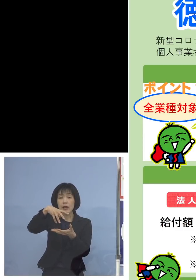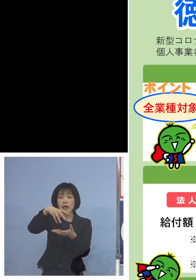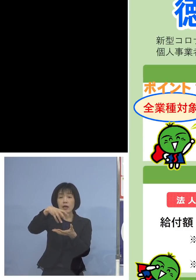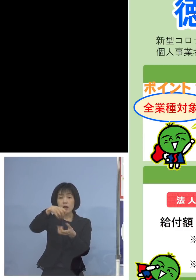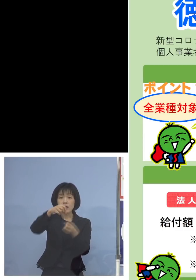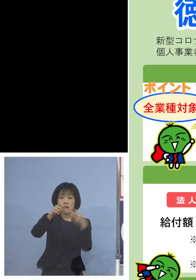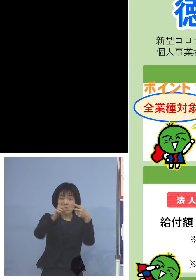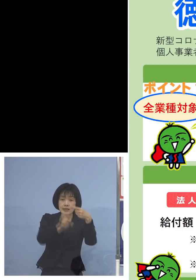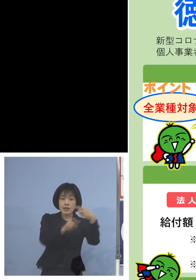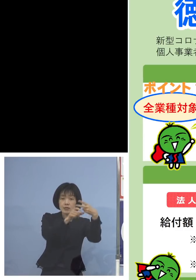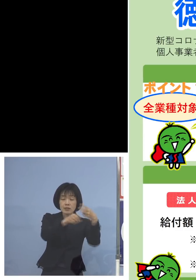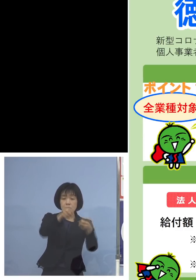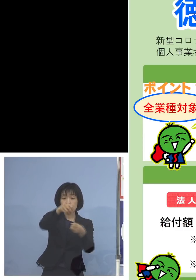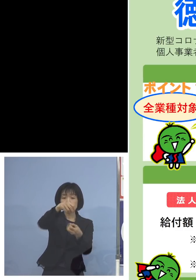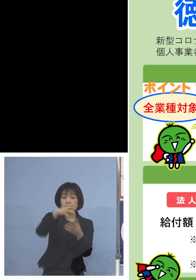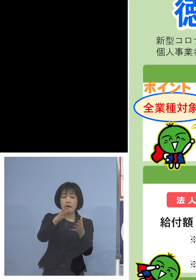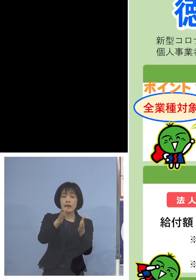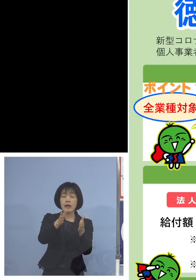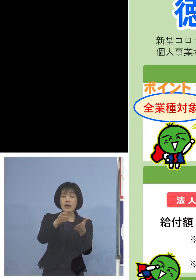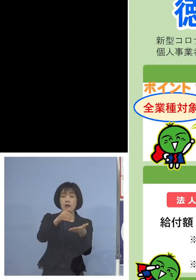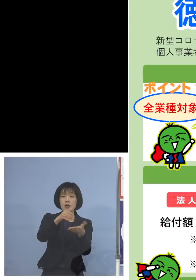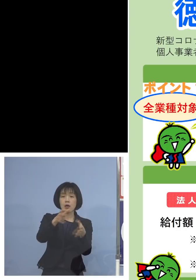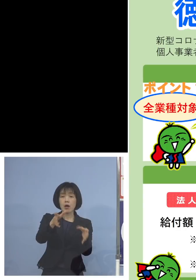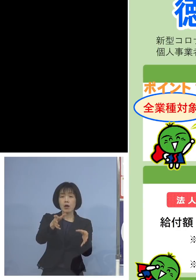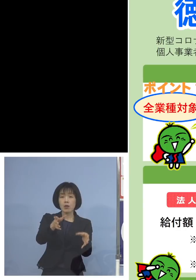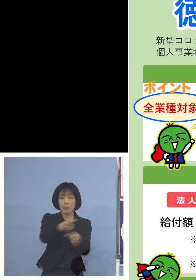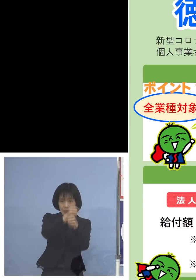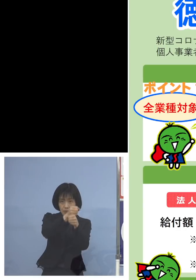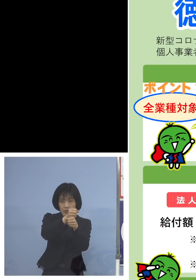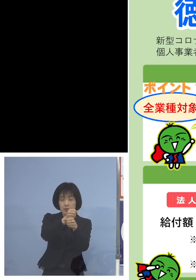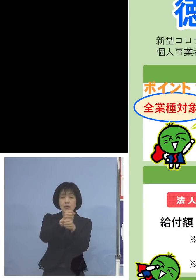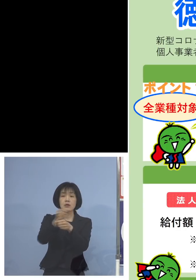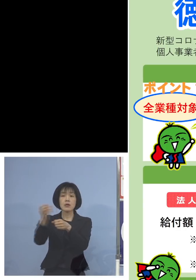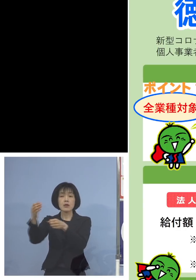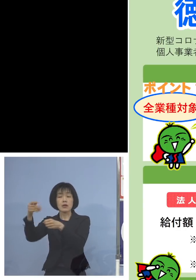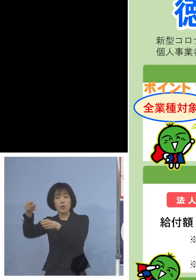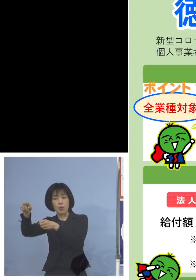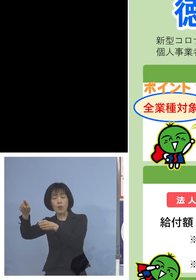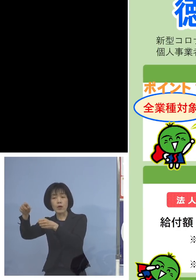そこから対象月、例えば1月と2月 平成31年を選んだとしても